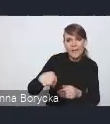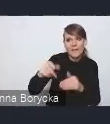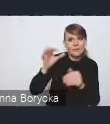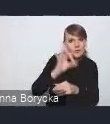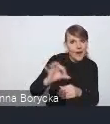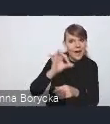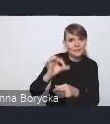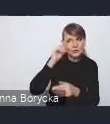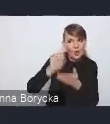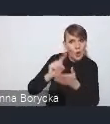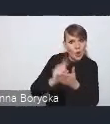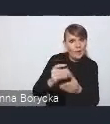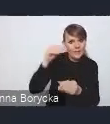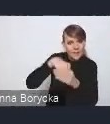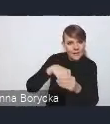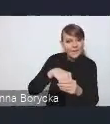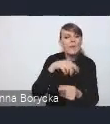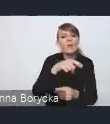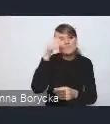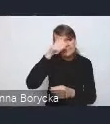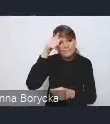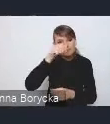to kryje się pod celem "Miasto produktywne".